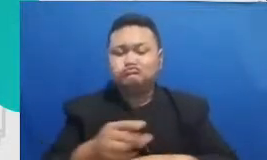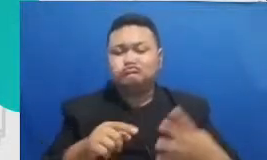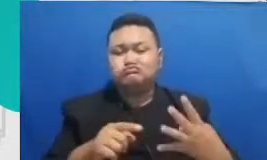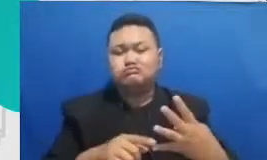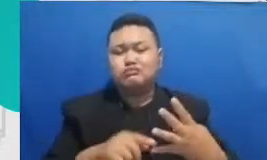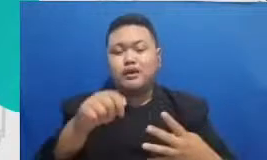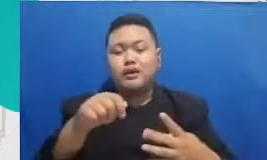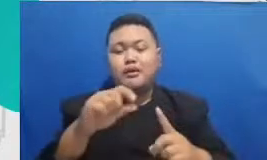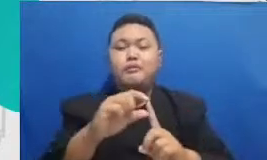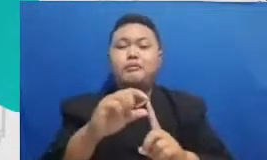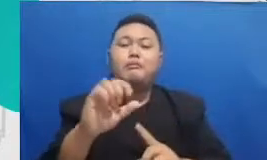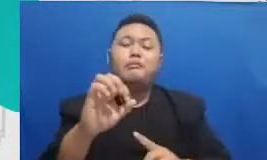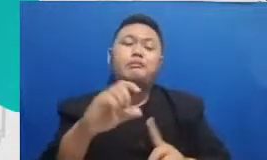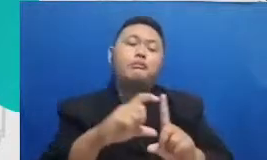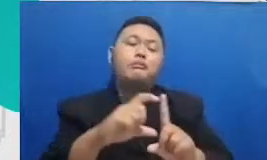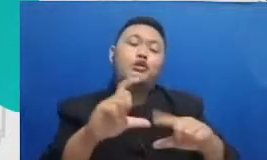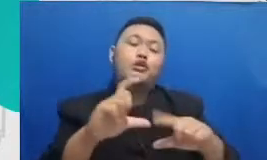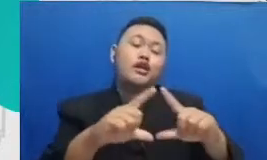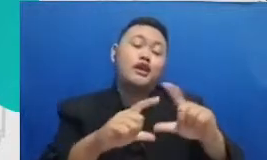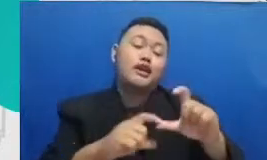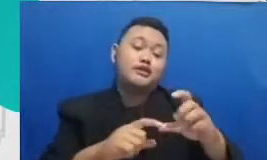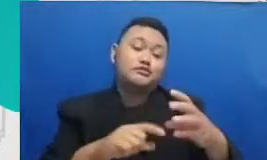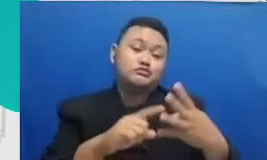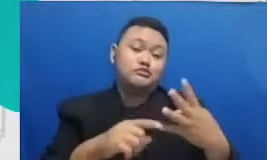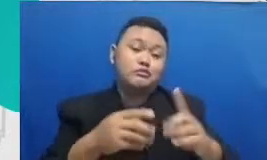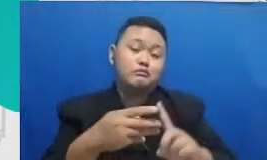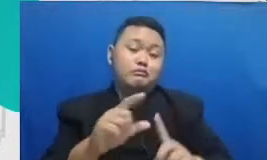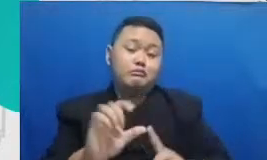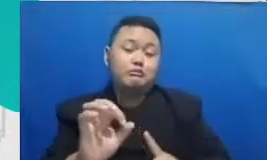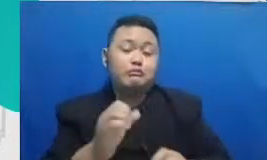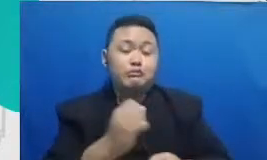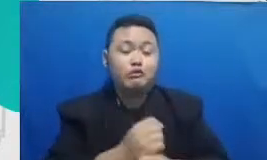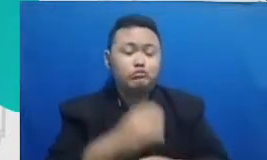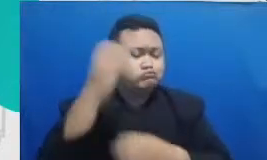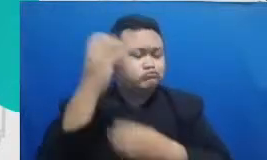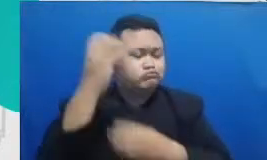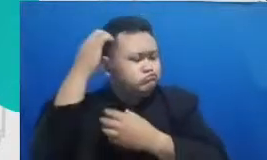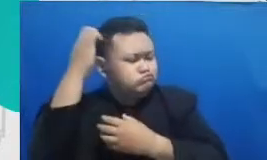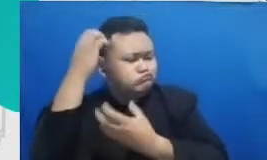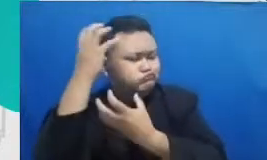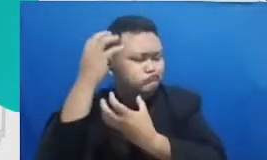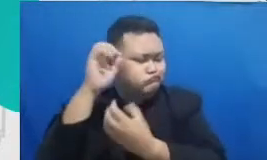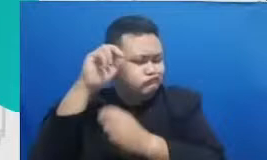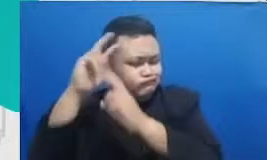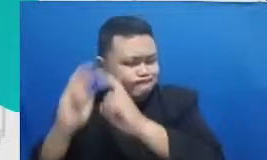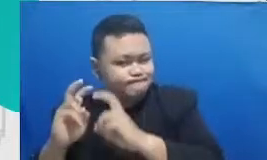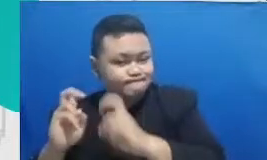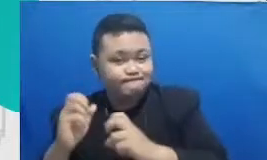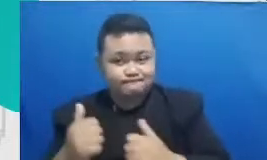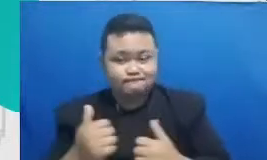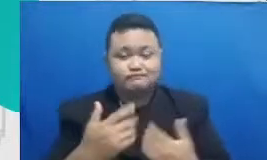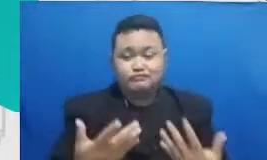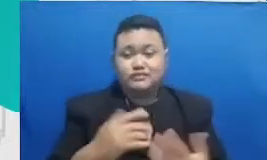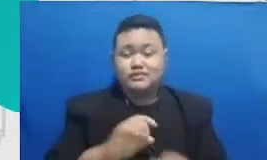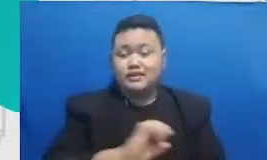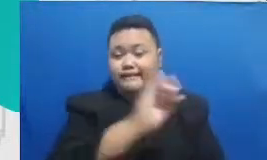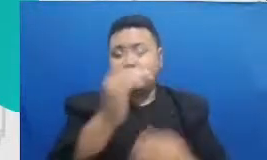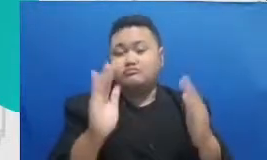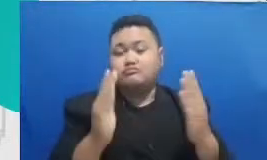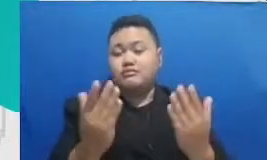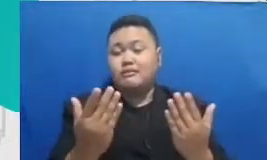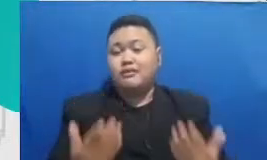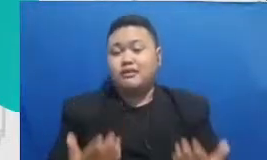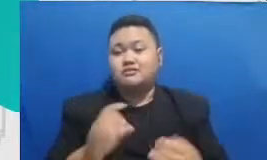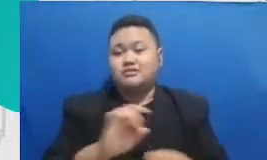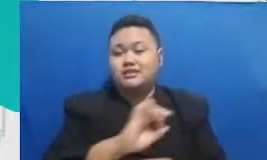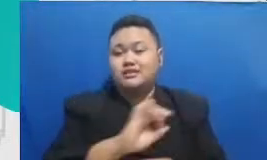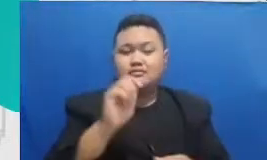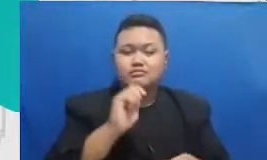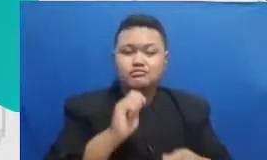brainstorming seperti Google Jambore aplikasi untuk membuat of Method realty atau aplikasi